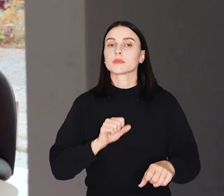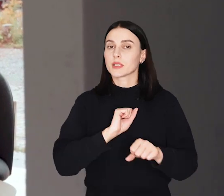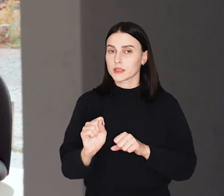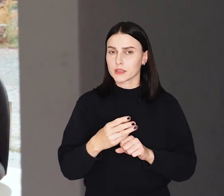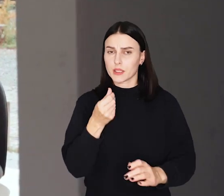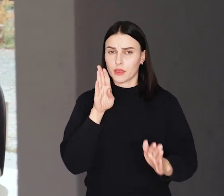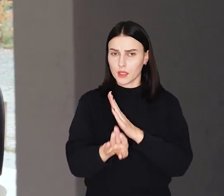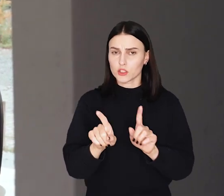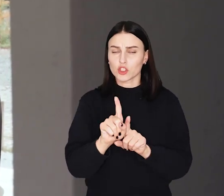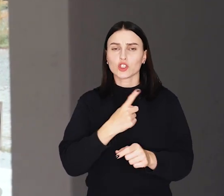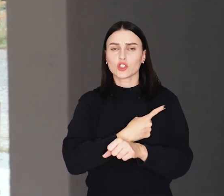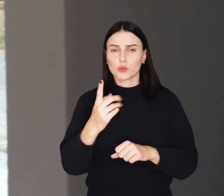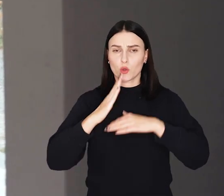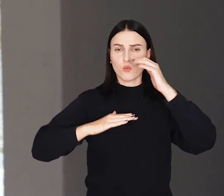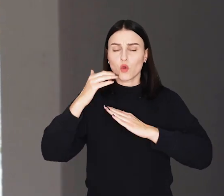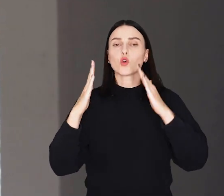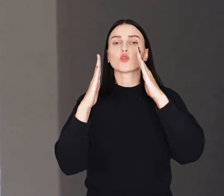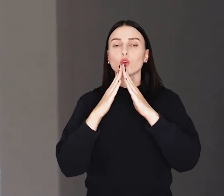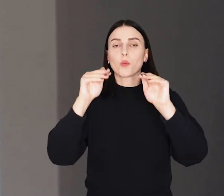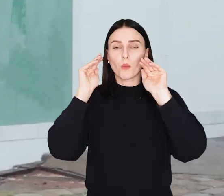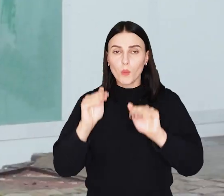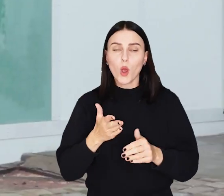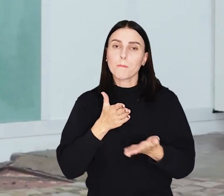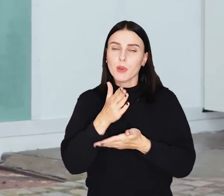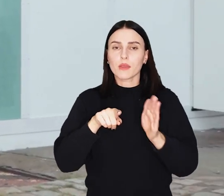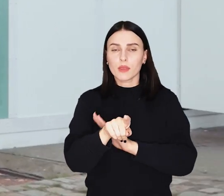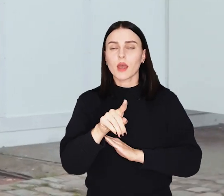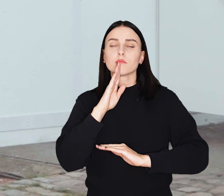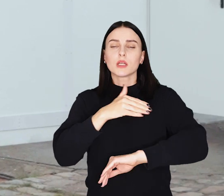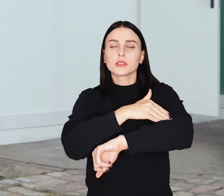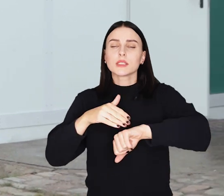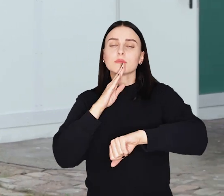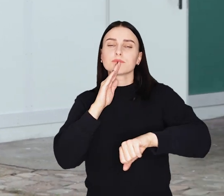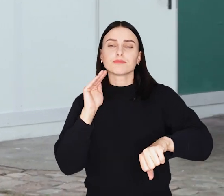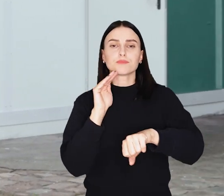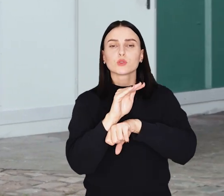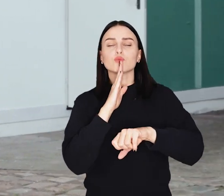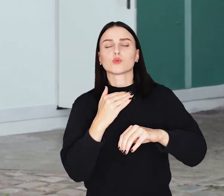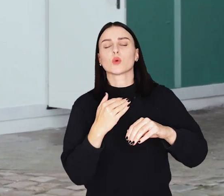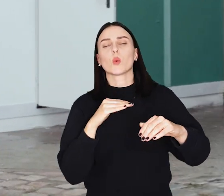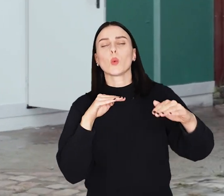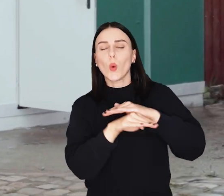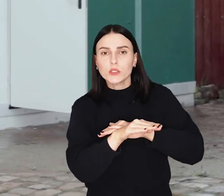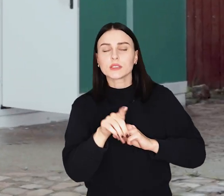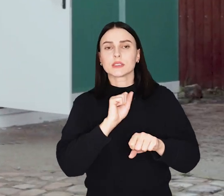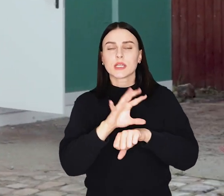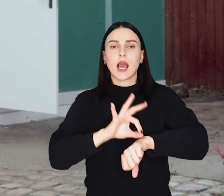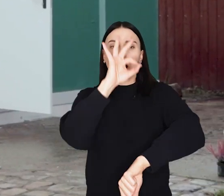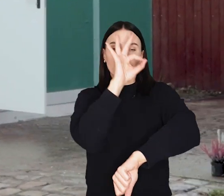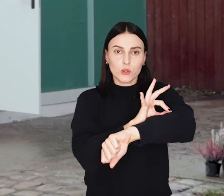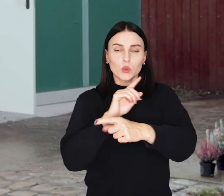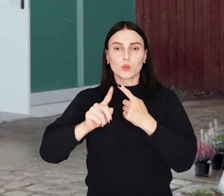Jest niedrogi i szybki w budowie. Dom, który pomoże uchodźcom stworzyli Studenci Wydziału Architektury Politechniki Wrocławskiej.